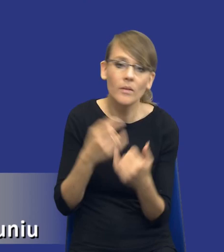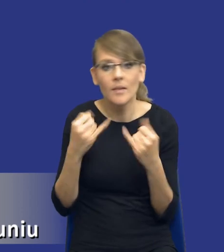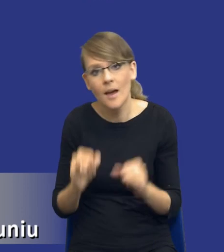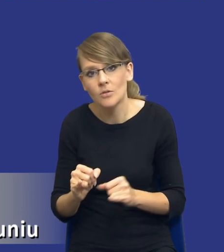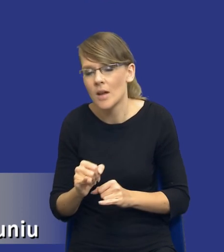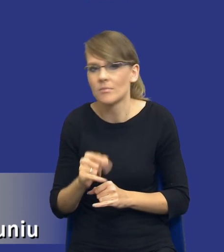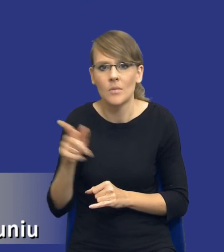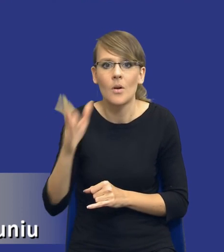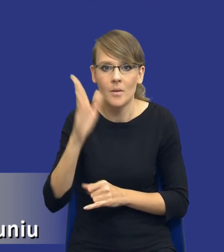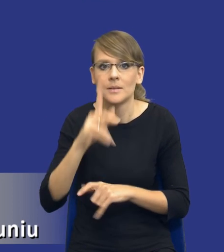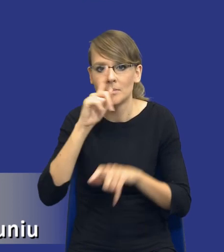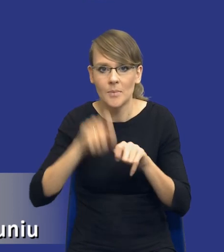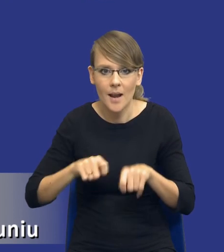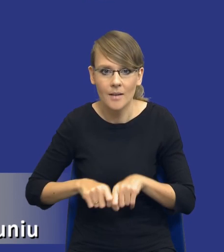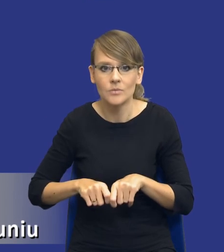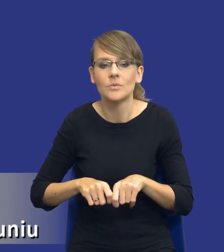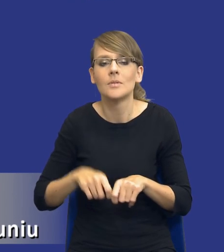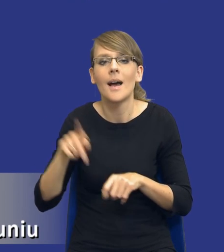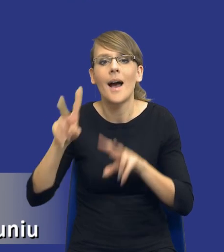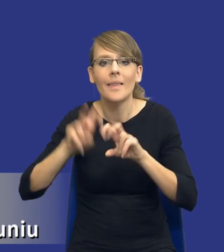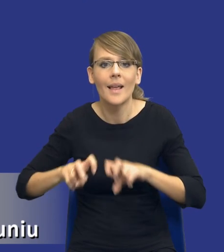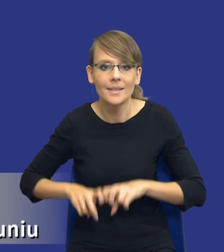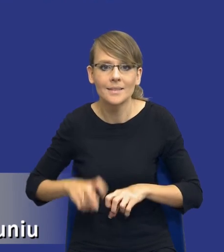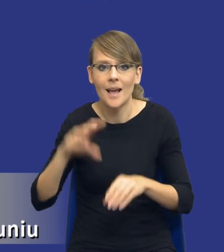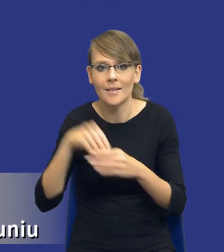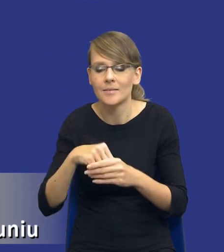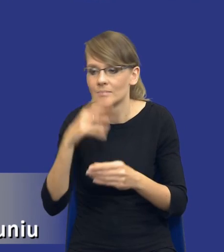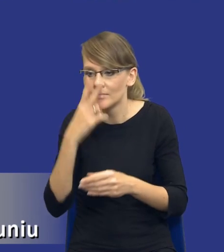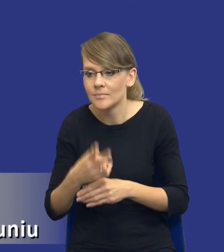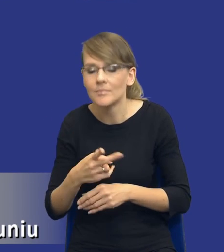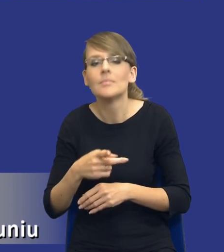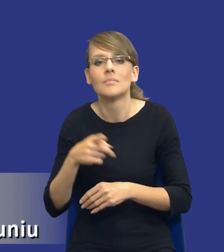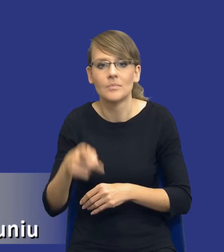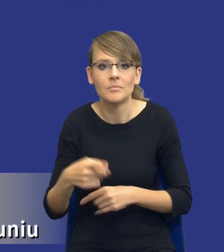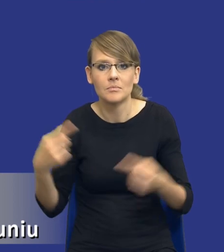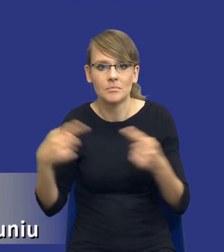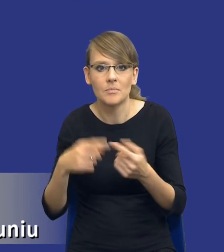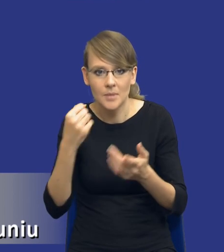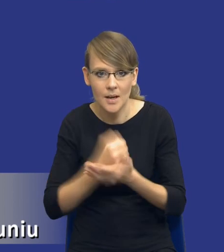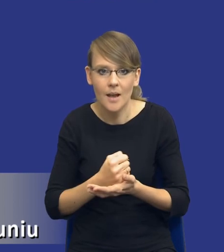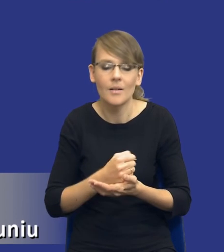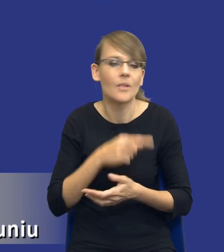właśnie te opcje, które już z analizy wynikają i powie - to jest zgodne z prawem, to jest niezgodne, a np.